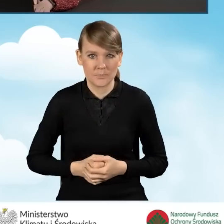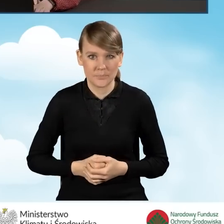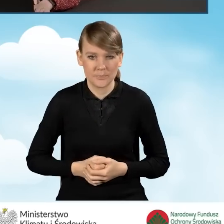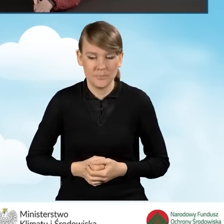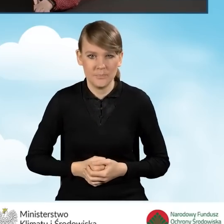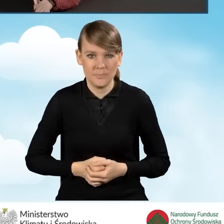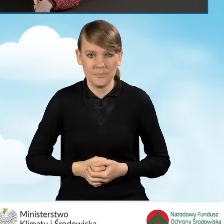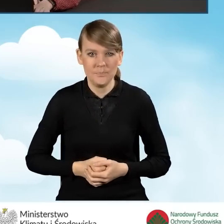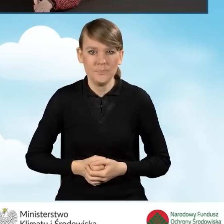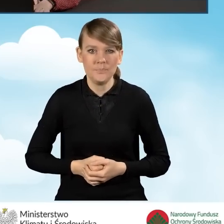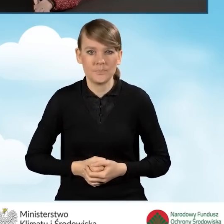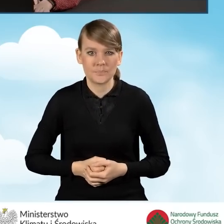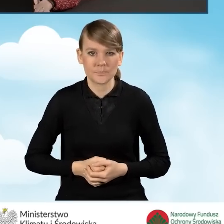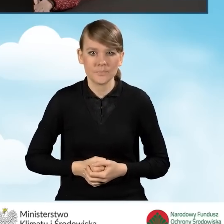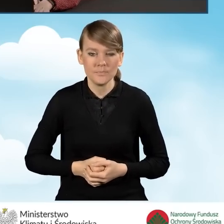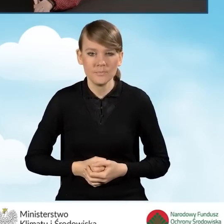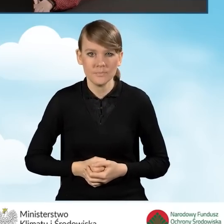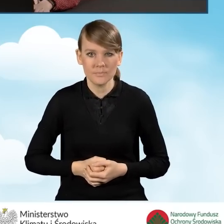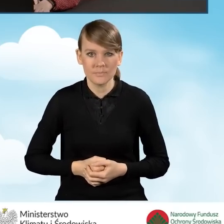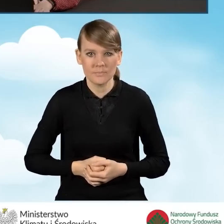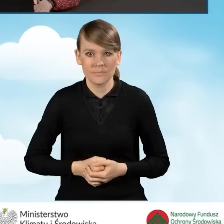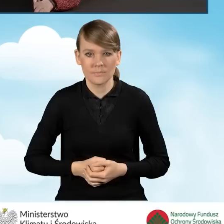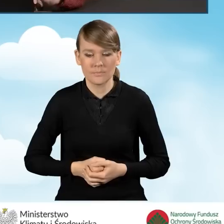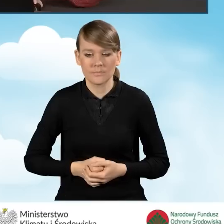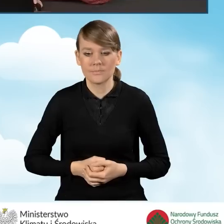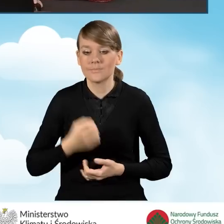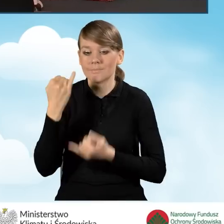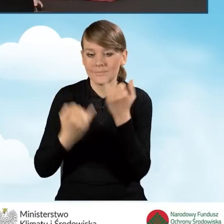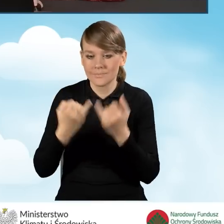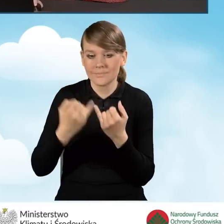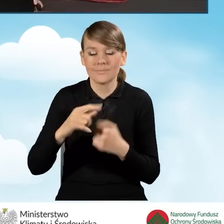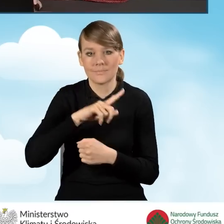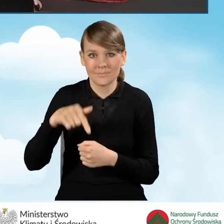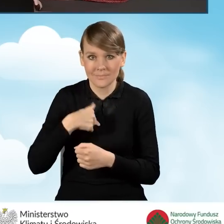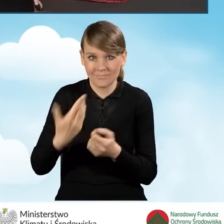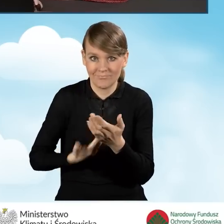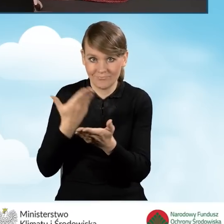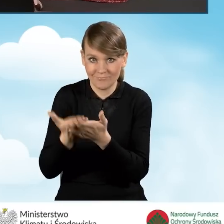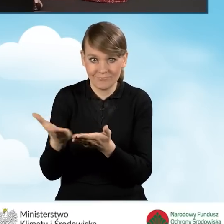W przypadku kiedy nasz wniosek złożymy dla części trzeciej,